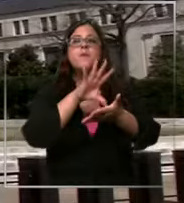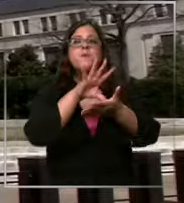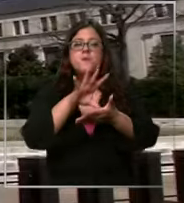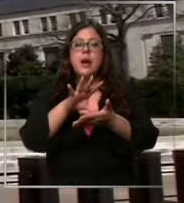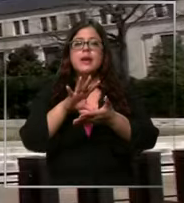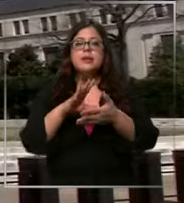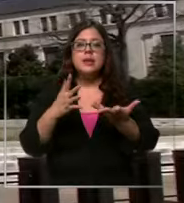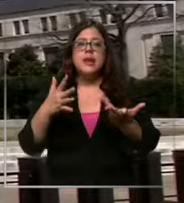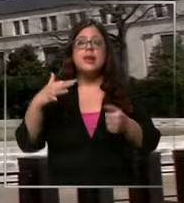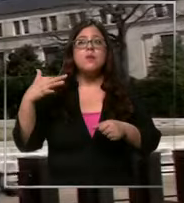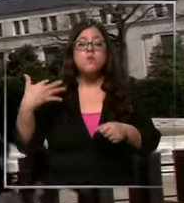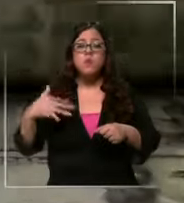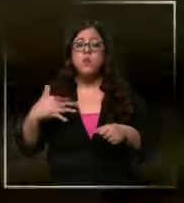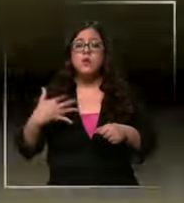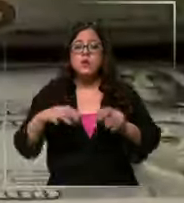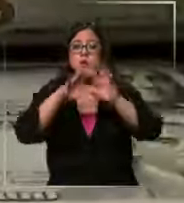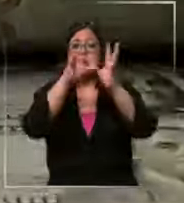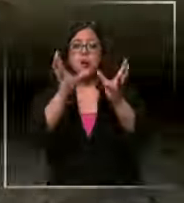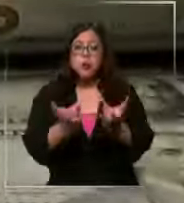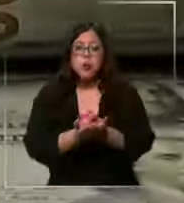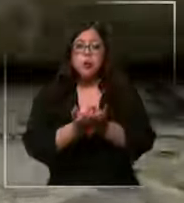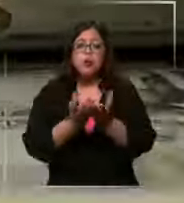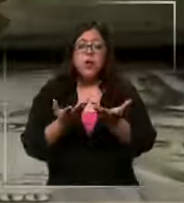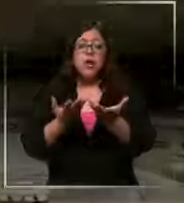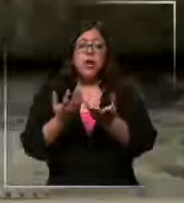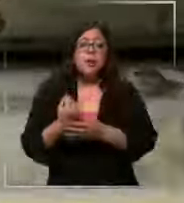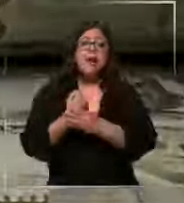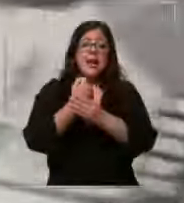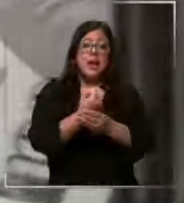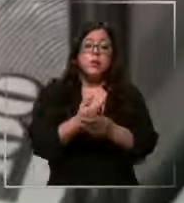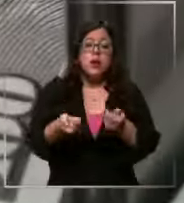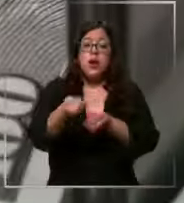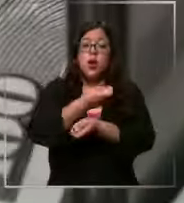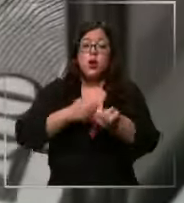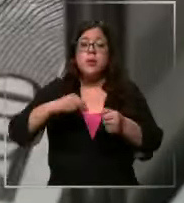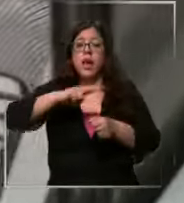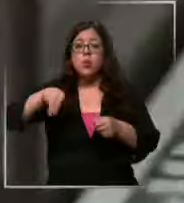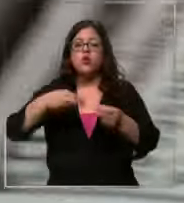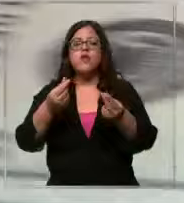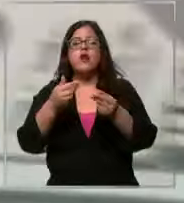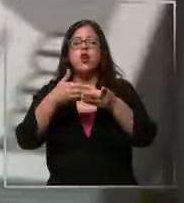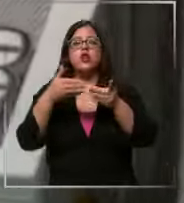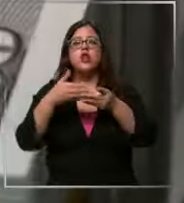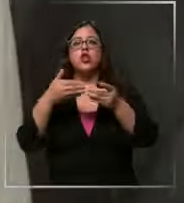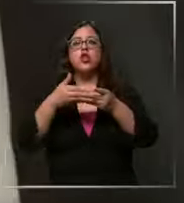mundial para que favorezca nuestra economía y el precio del dólar vuelva a ser más asequible que